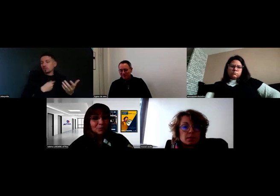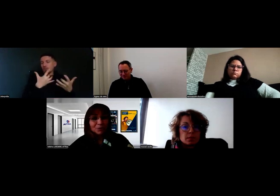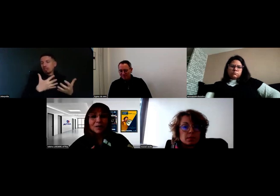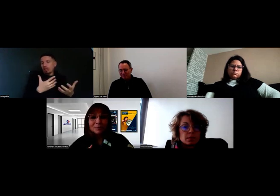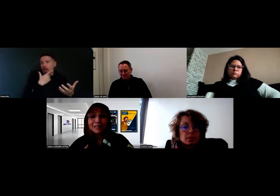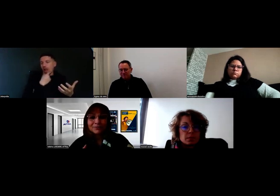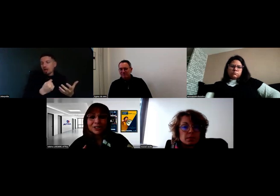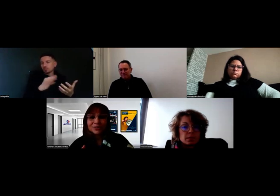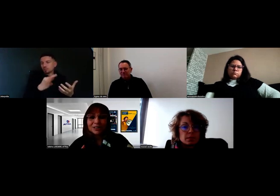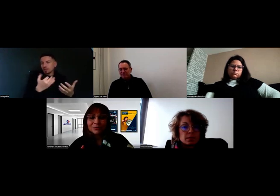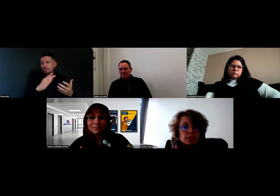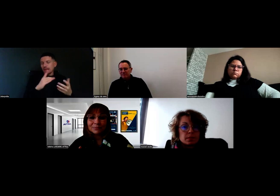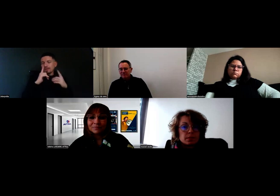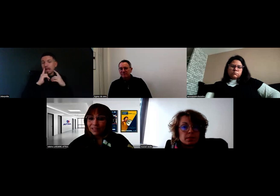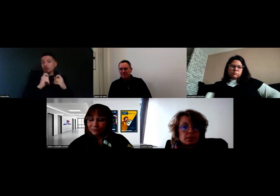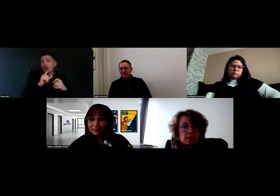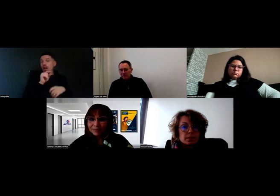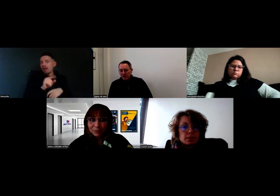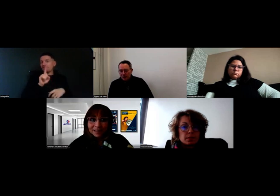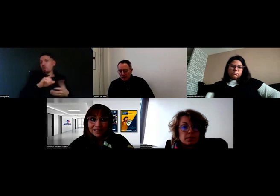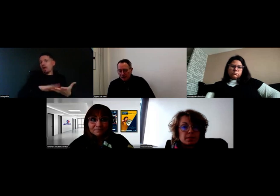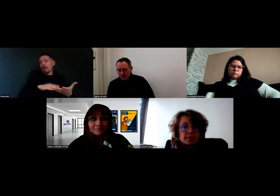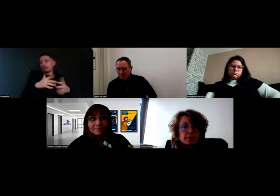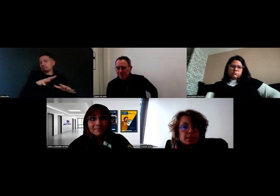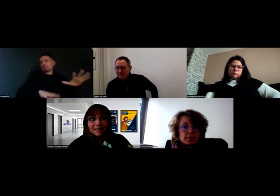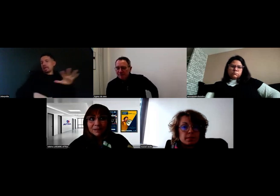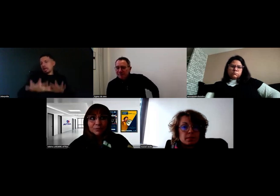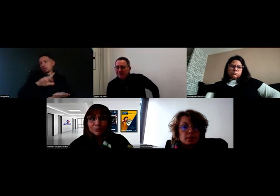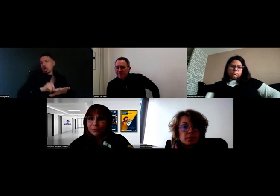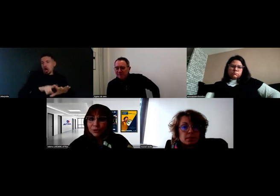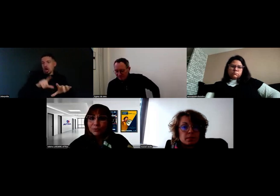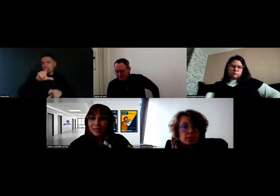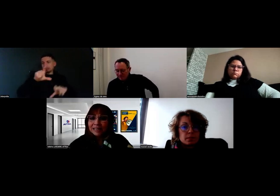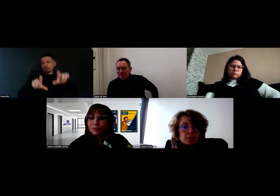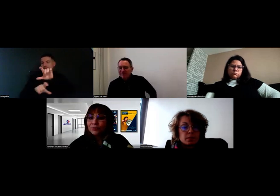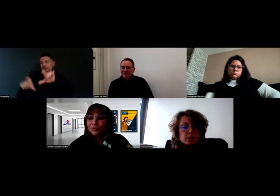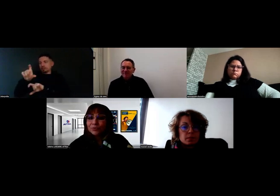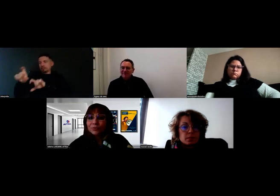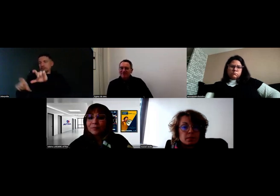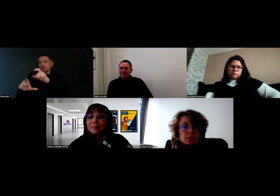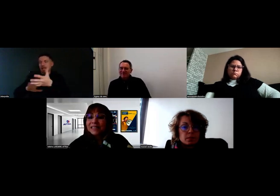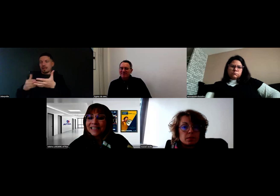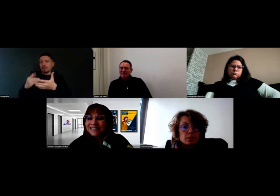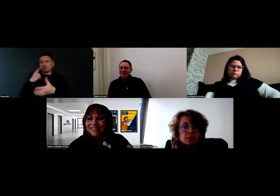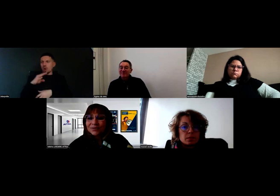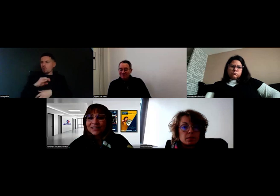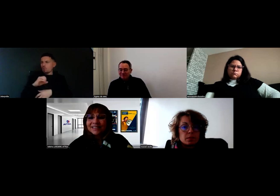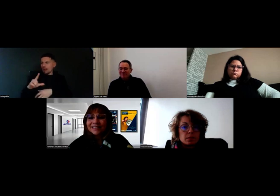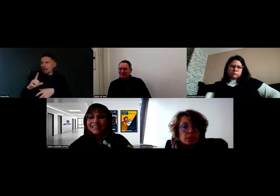mais on est quand même très vigilants, naturellement. Voilà. Will, il me semble bien qu'il a obtenu son premier permis C cette année,